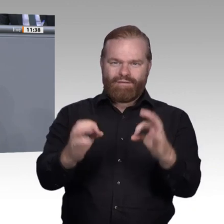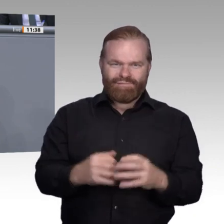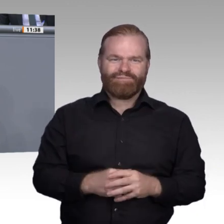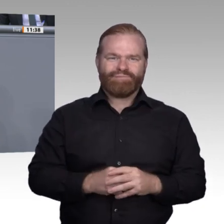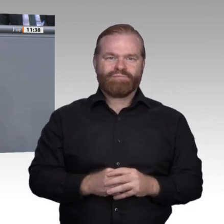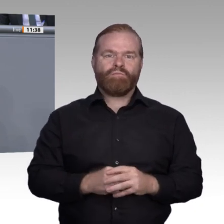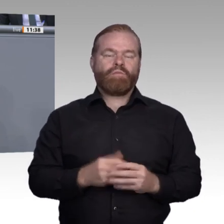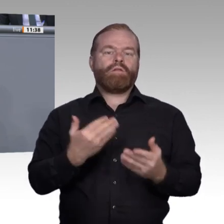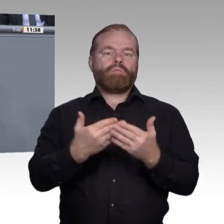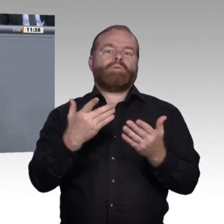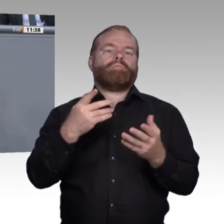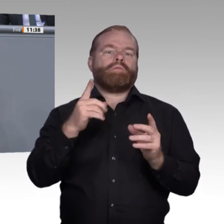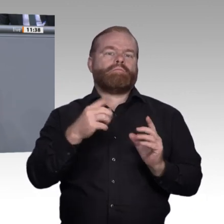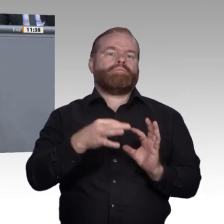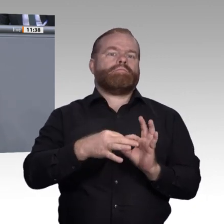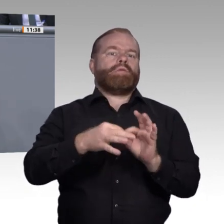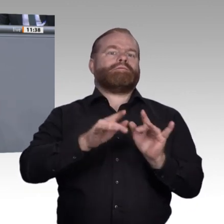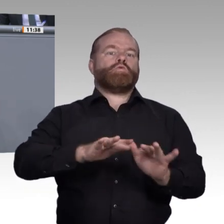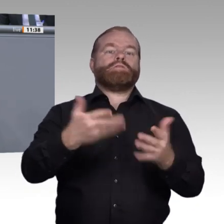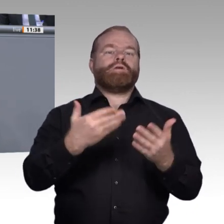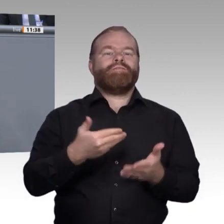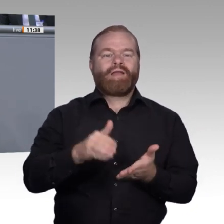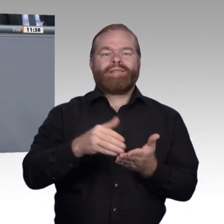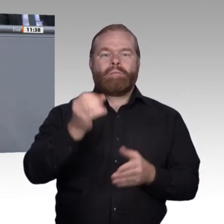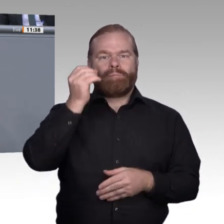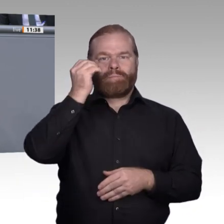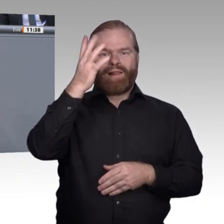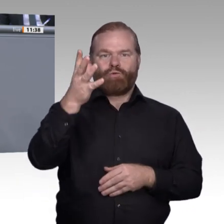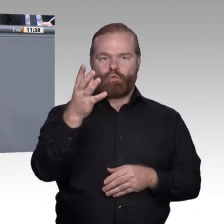für eine Ausbildung sich für jeden Einzelnen Tag für Tag auszahlt. Vielen Dank. Vielen